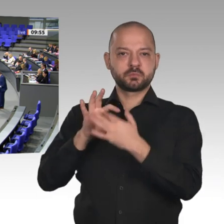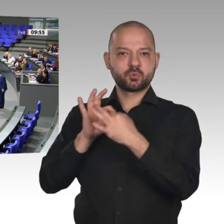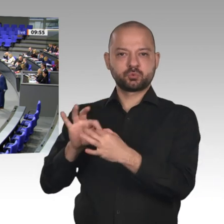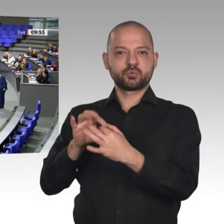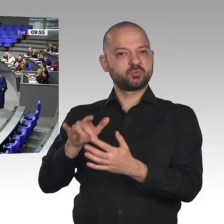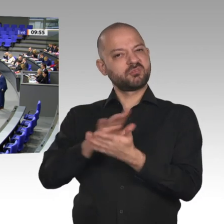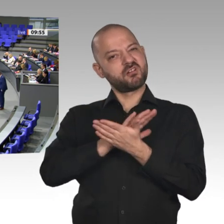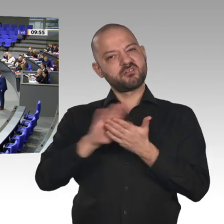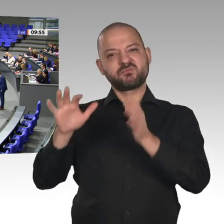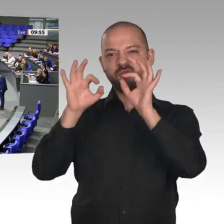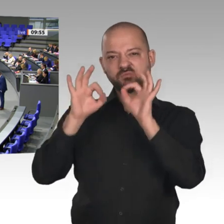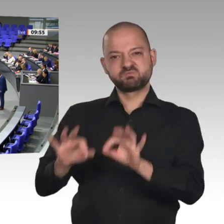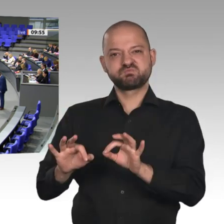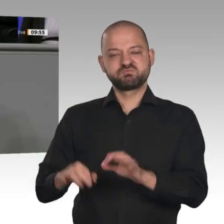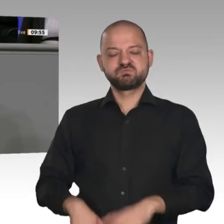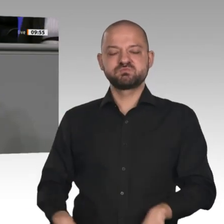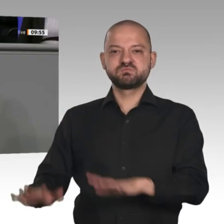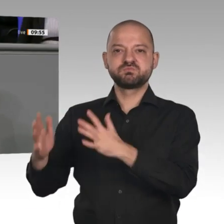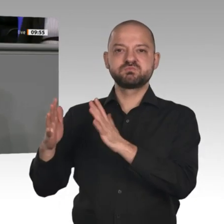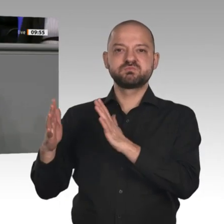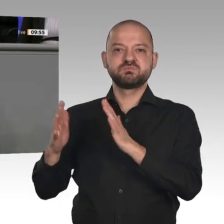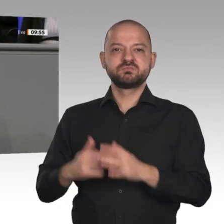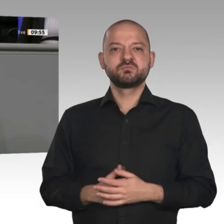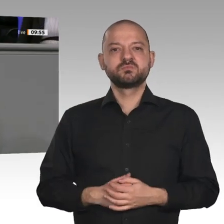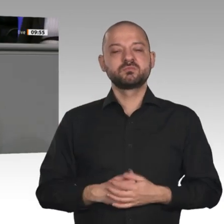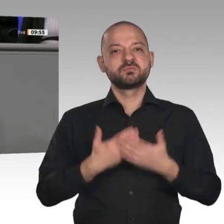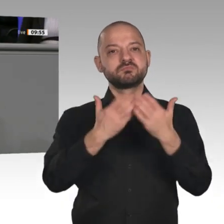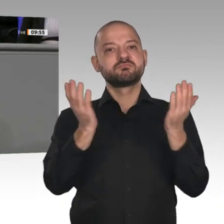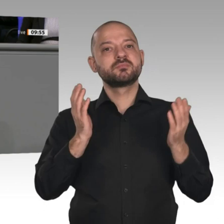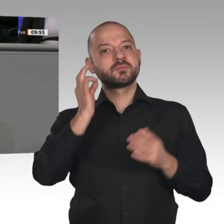Meine Damen und Herren, wir brauchen keine teuren und sinnlosen Klimapakete oder Green